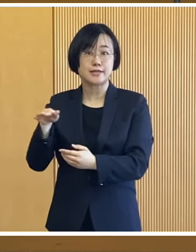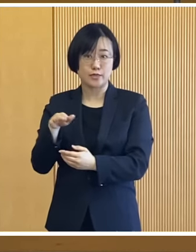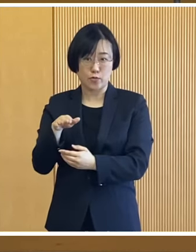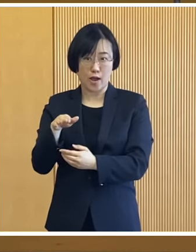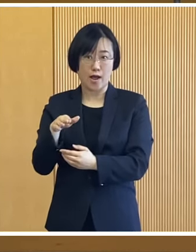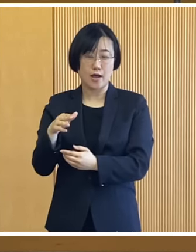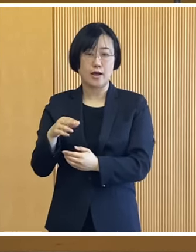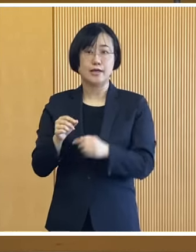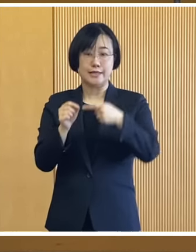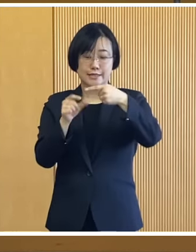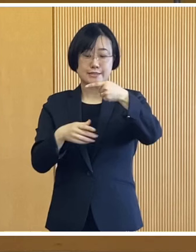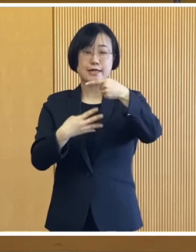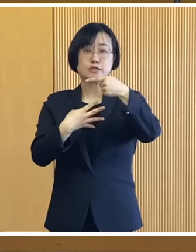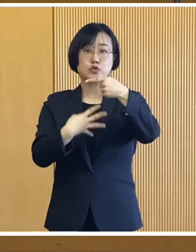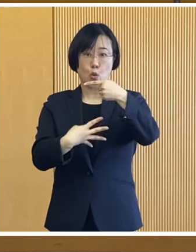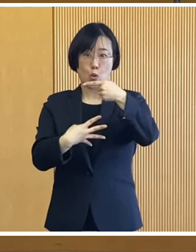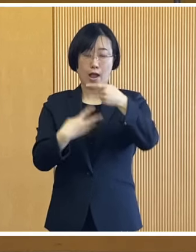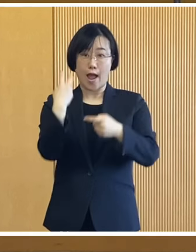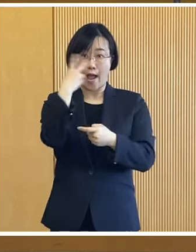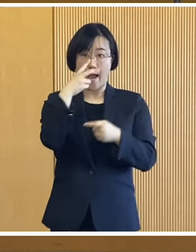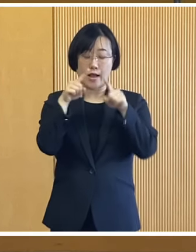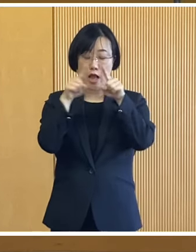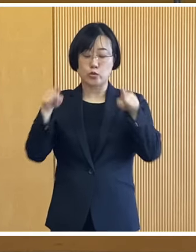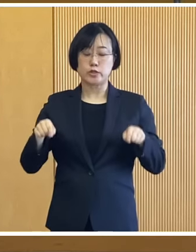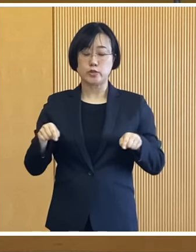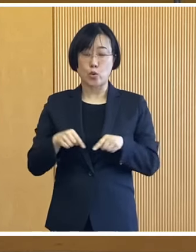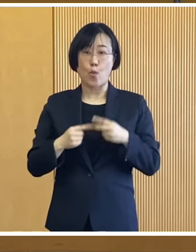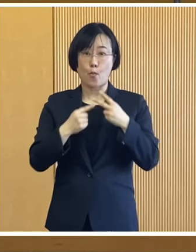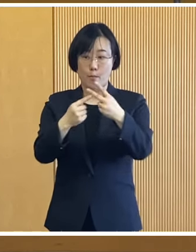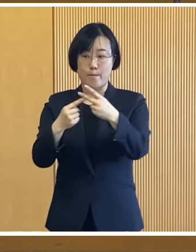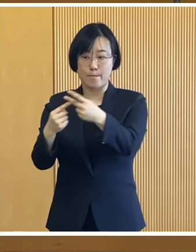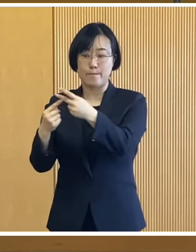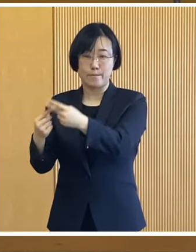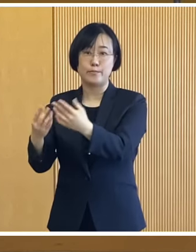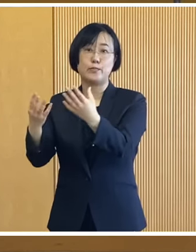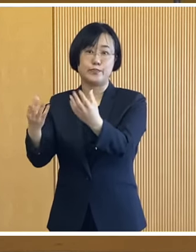先週の4日に確認書を発送しております